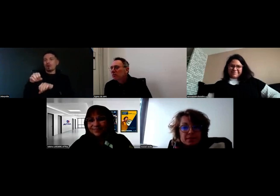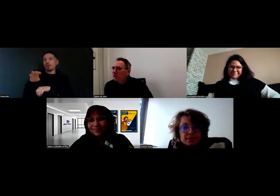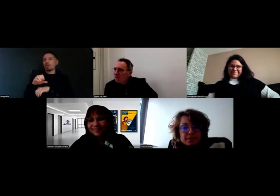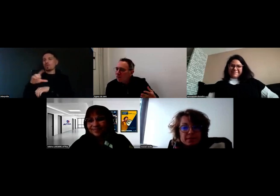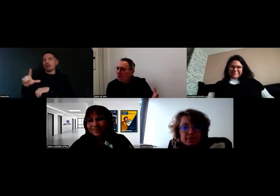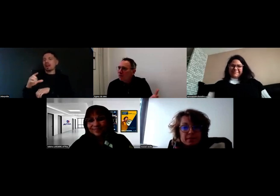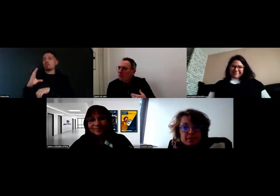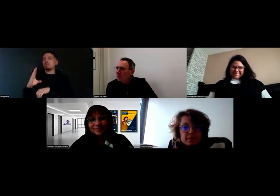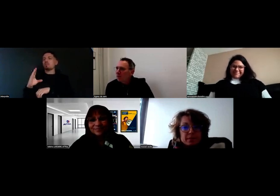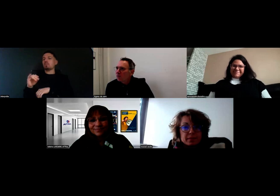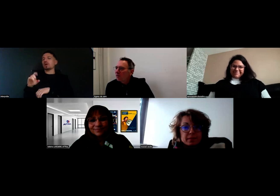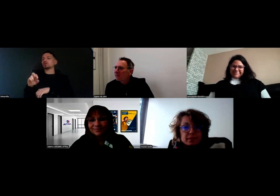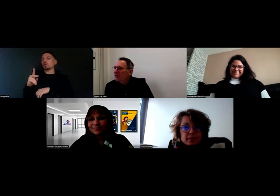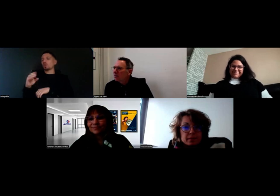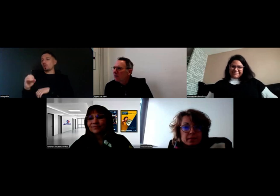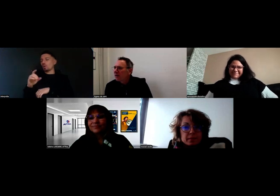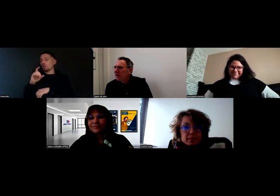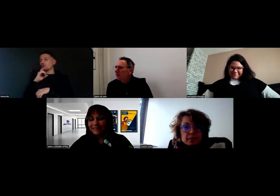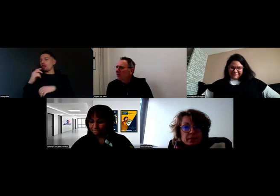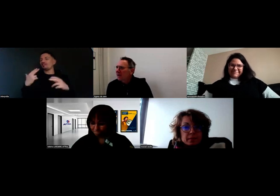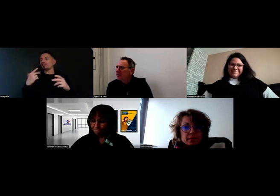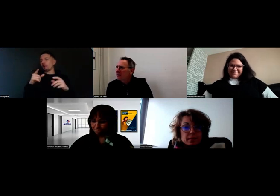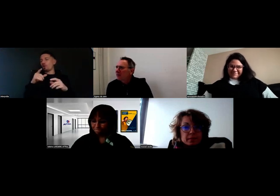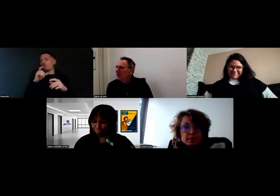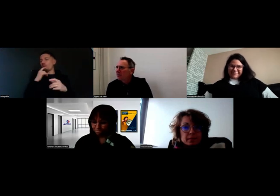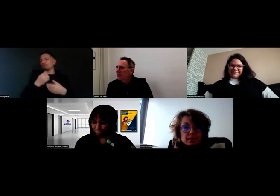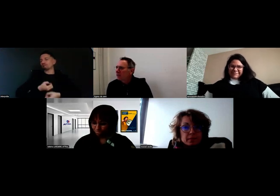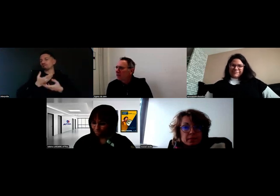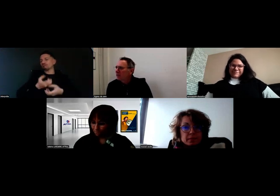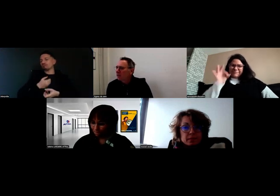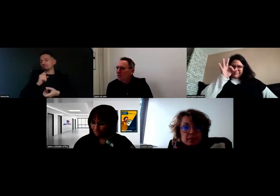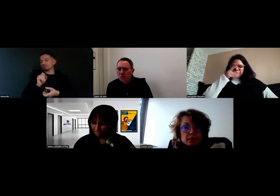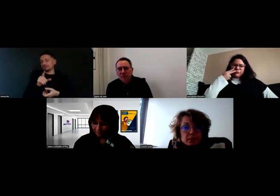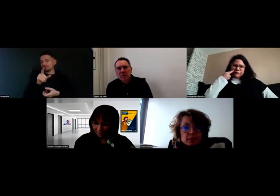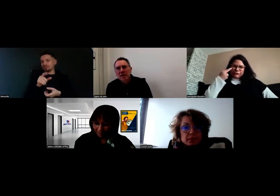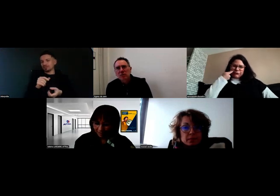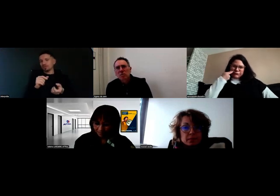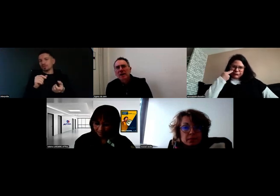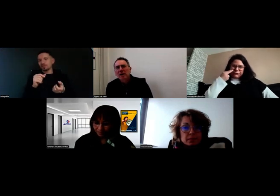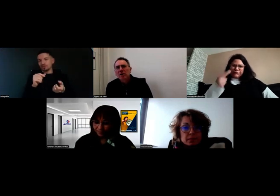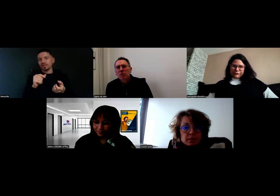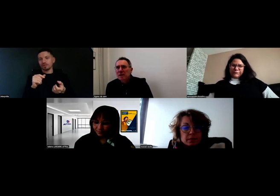présentée dans la vidéo tout à l'heure, spécialisée dans le commerce de fruits et légumes.